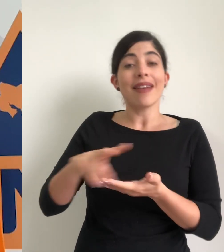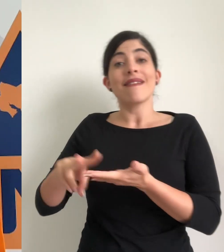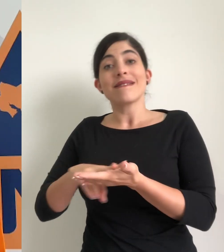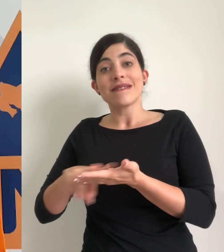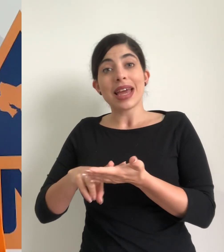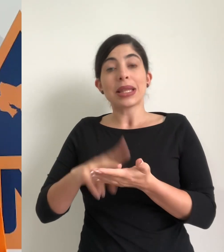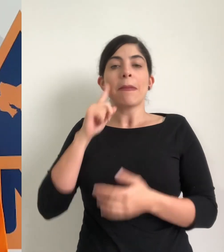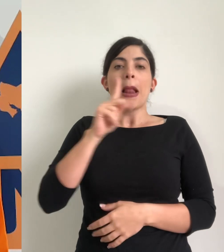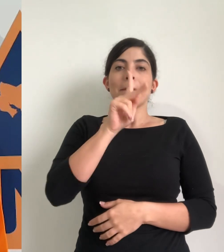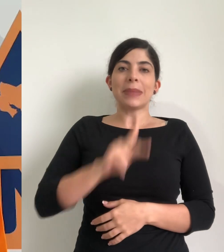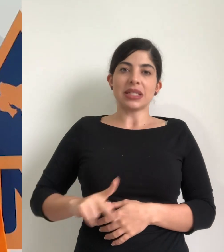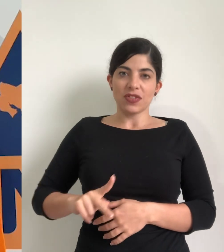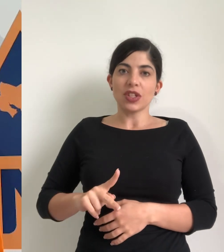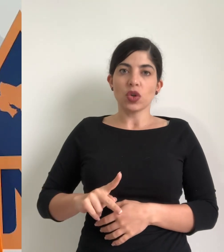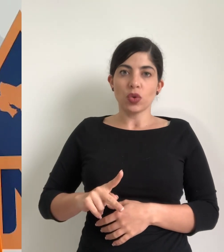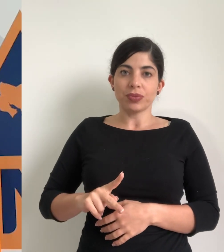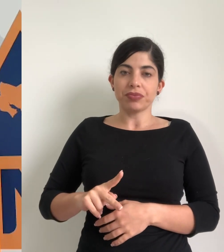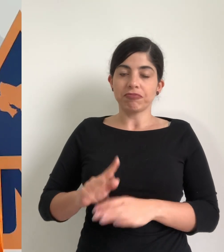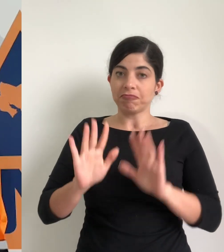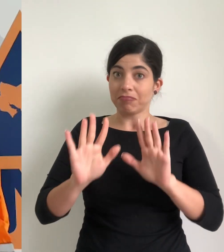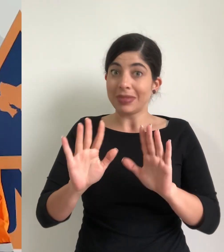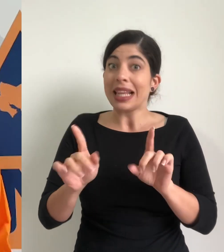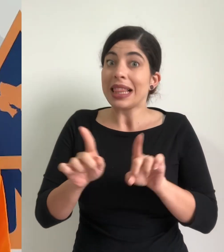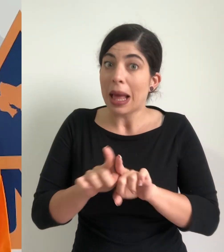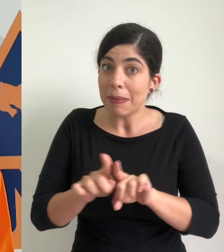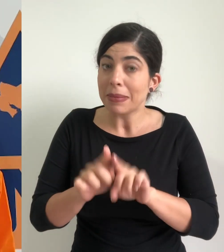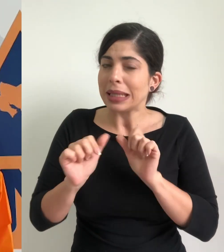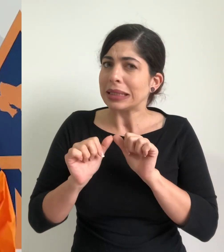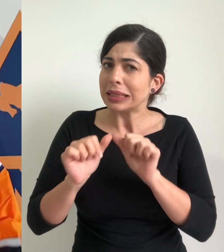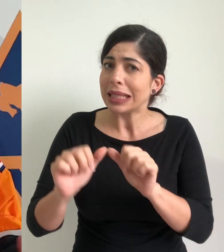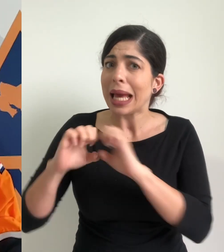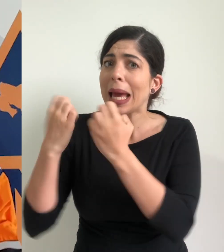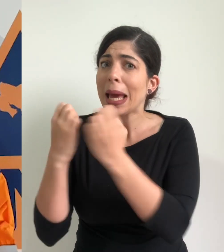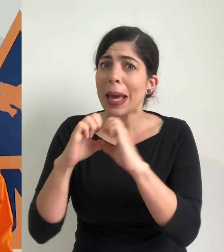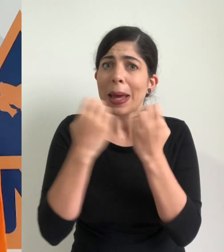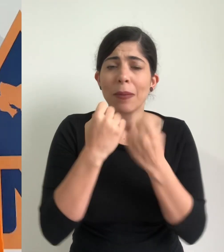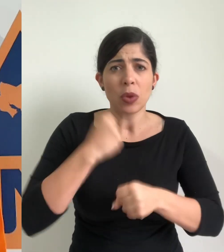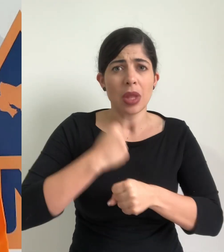verde para el litoral pacífico de nuestro país además se mantienen activos todos los equipos